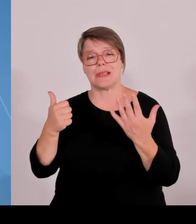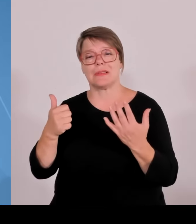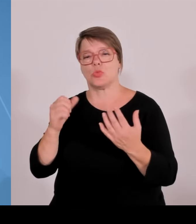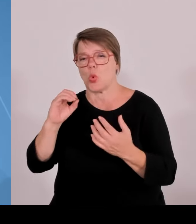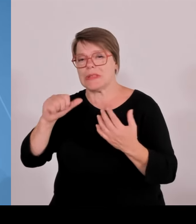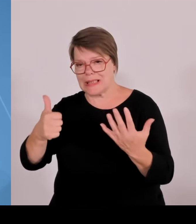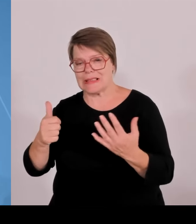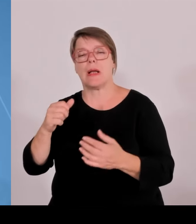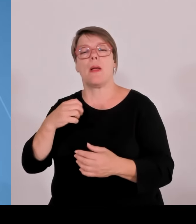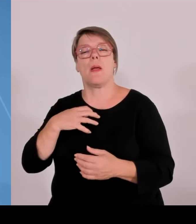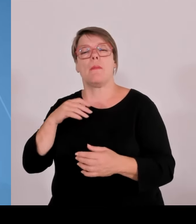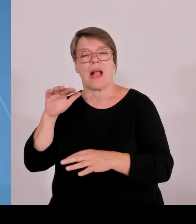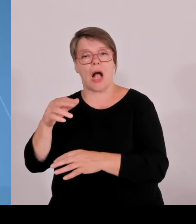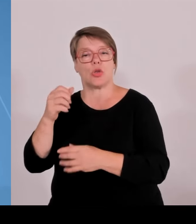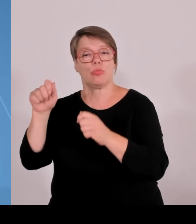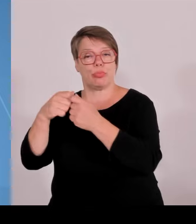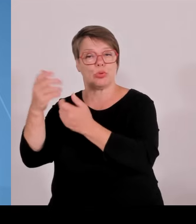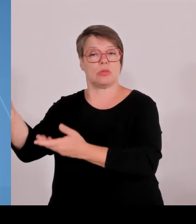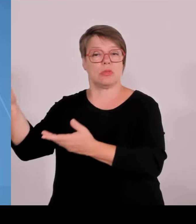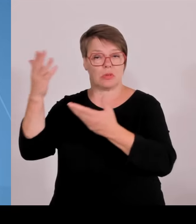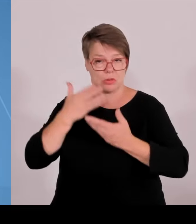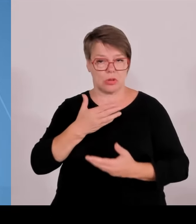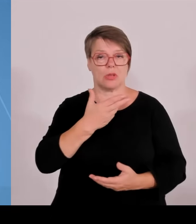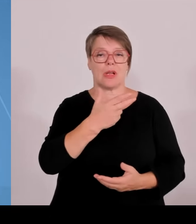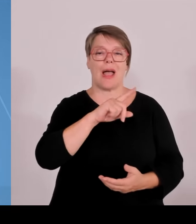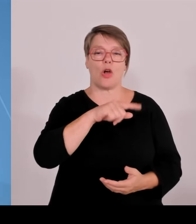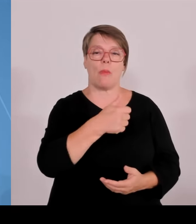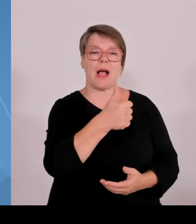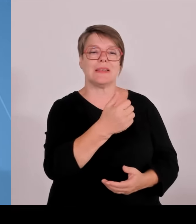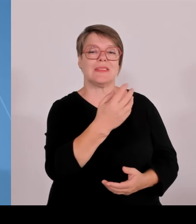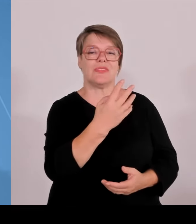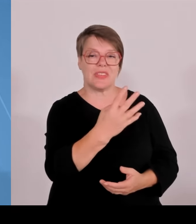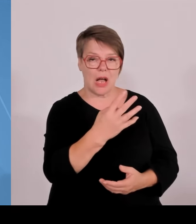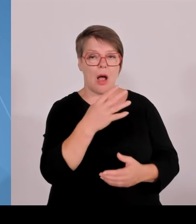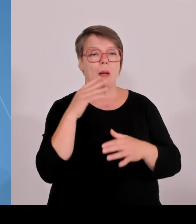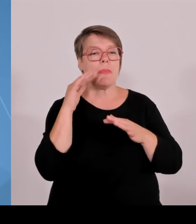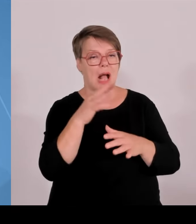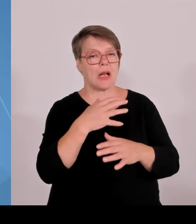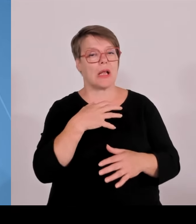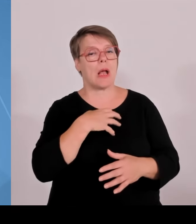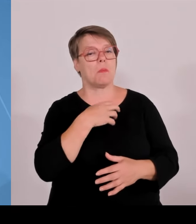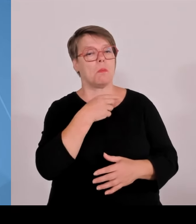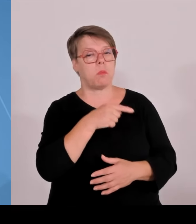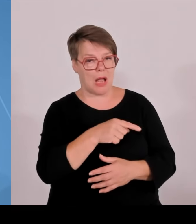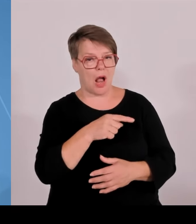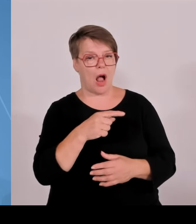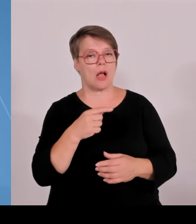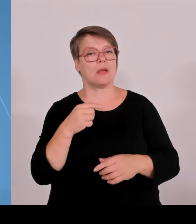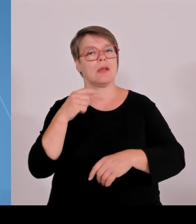Studienplätze zusätzlich geschaffen seit dem Jahr 2008, und zwar hälftig an den Universitäten wie auch an den Hochschulen für